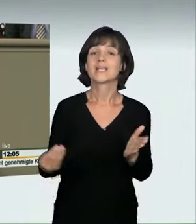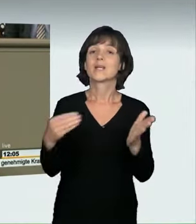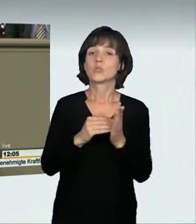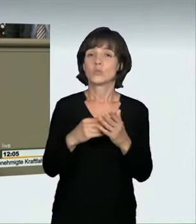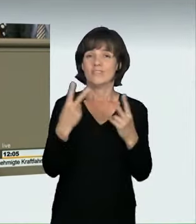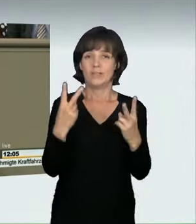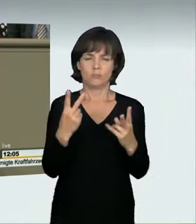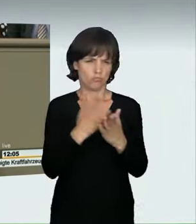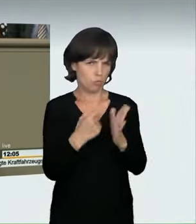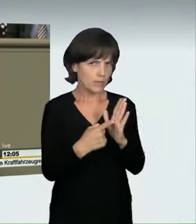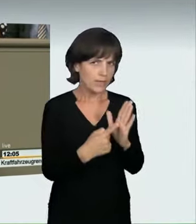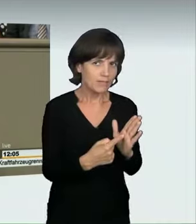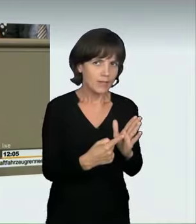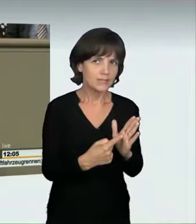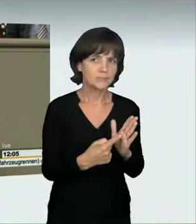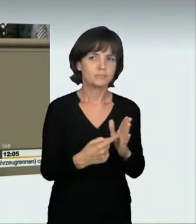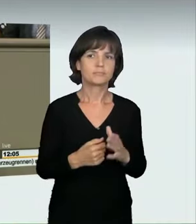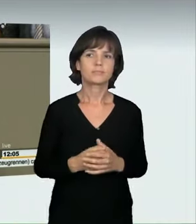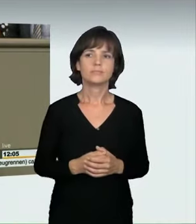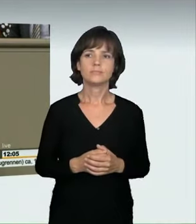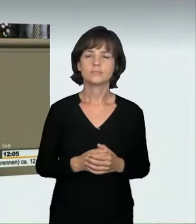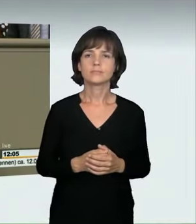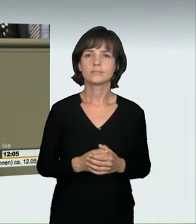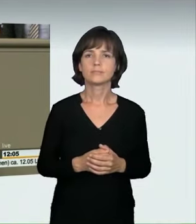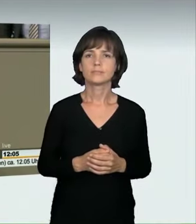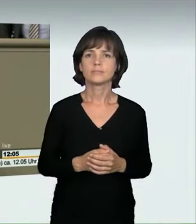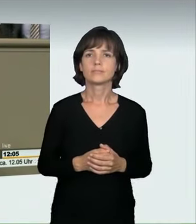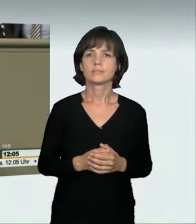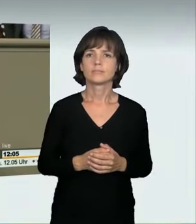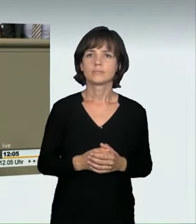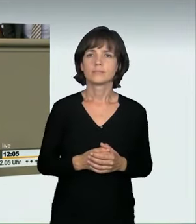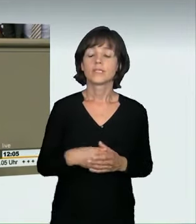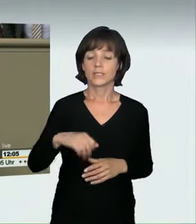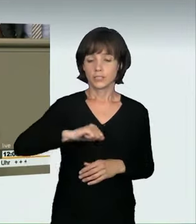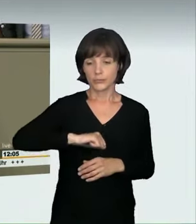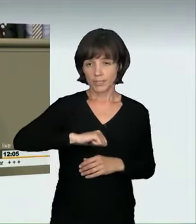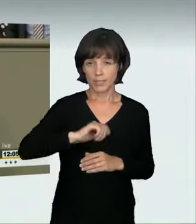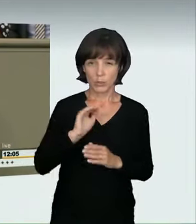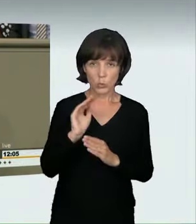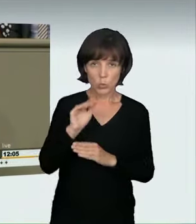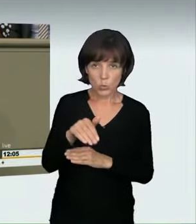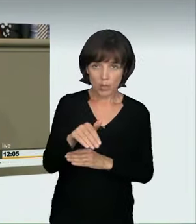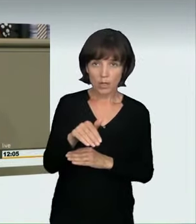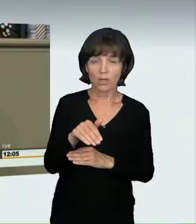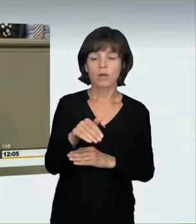darauf haben einige schon hingewiesen, dass wir damit jede Geschwindigkeitsüberschreitung umfassen.